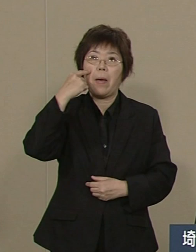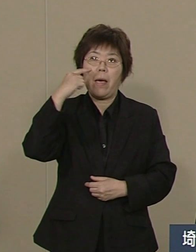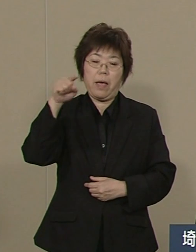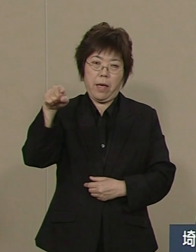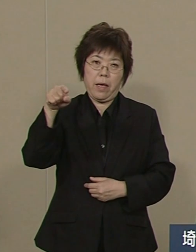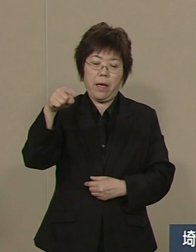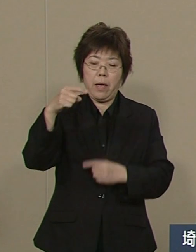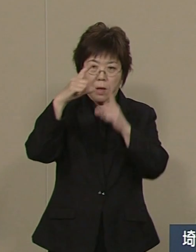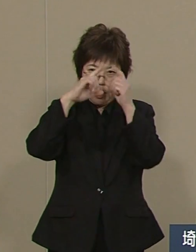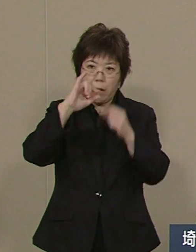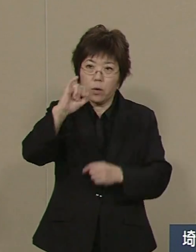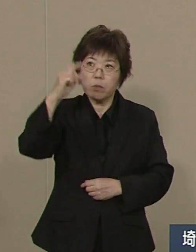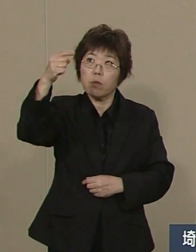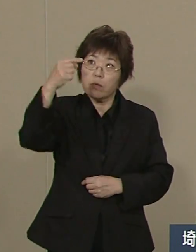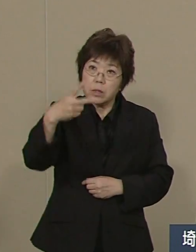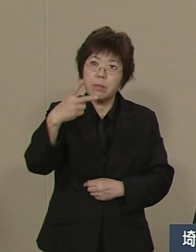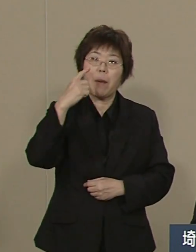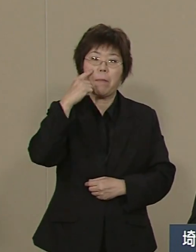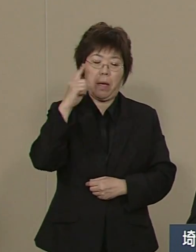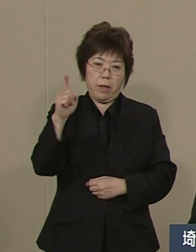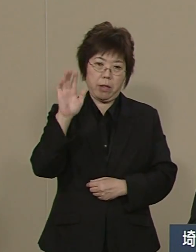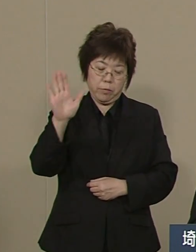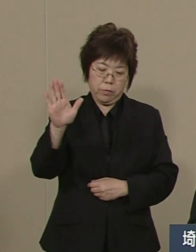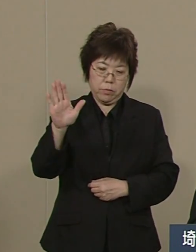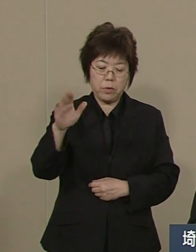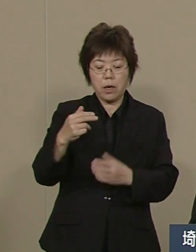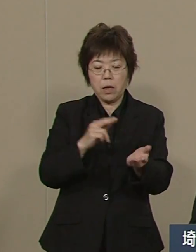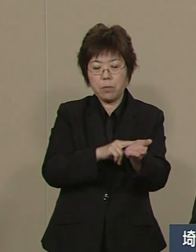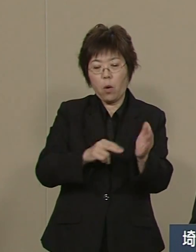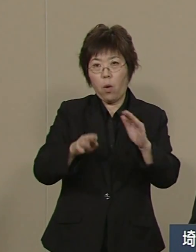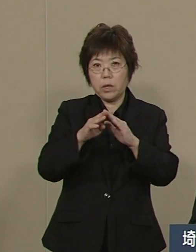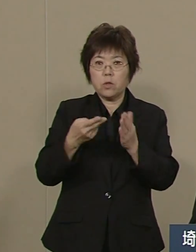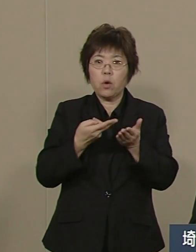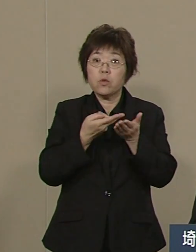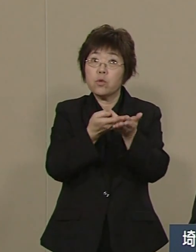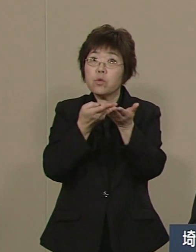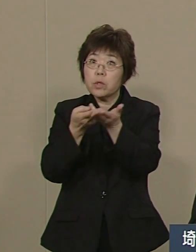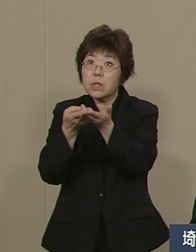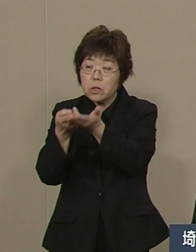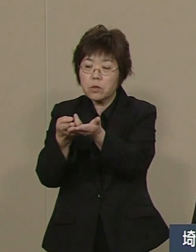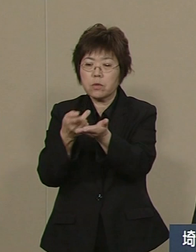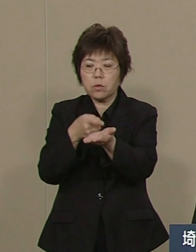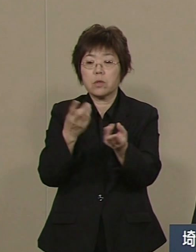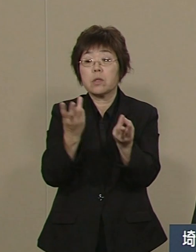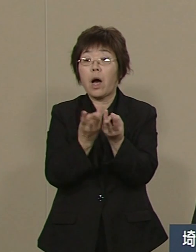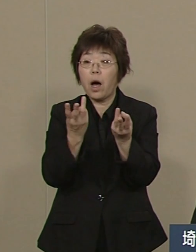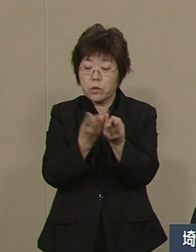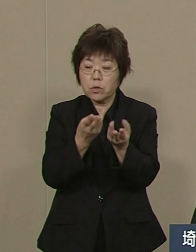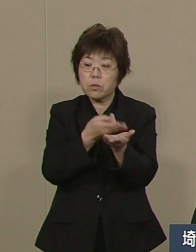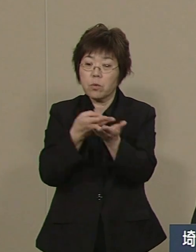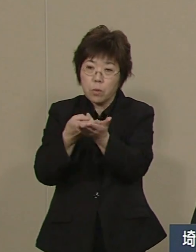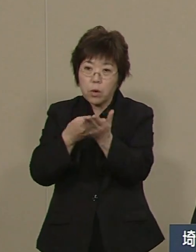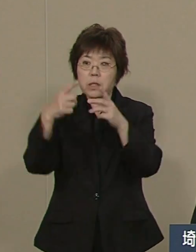そして 基準病床も 数 そして また 率ともに 全国で２番目です